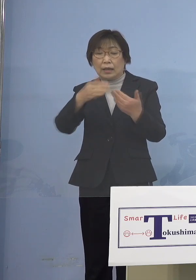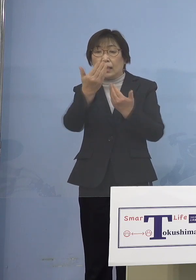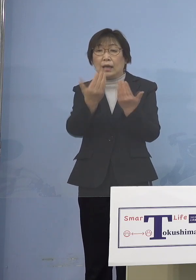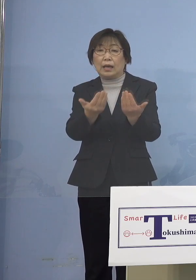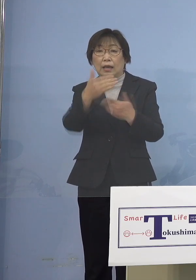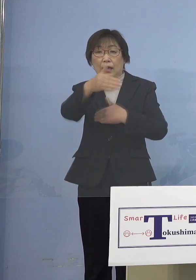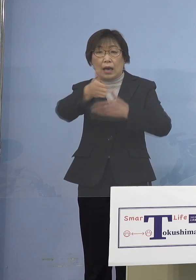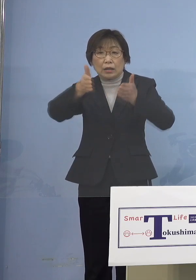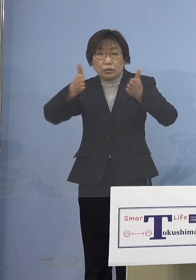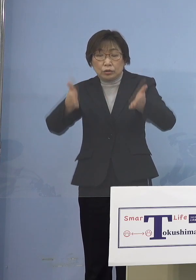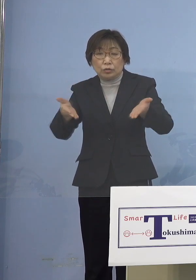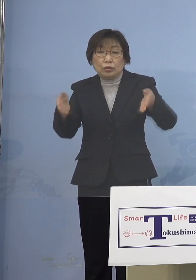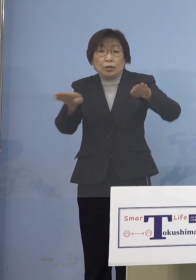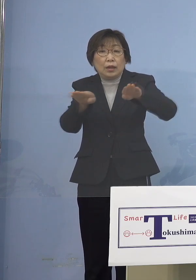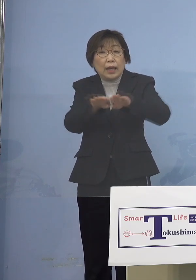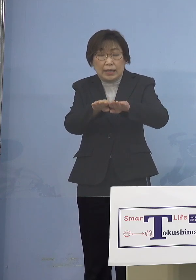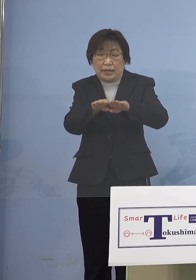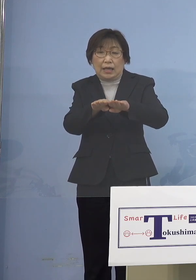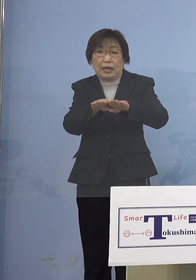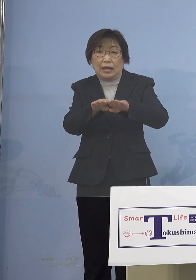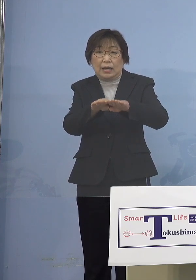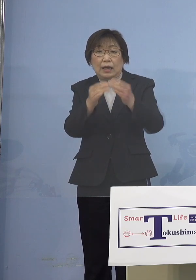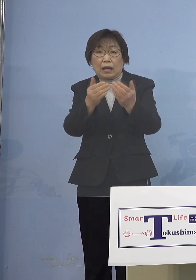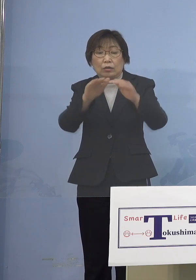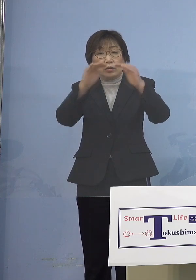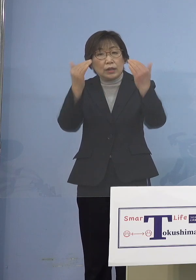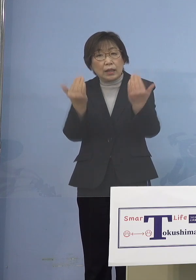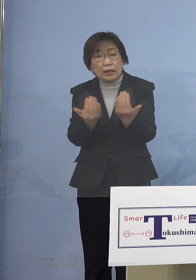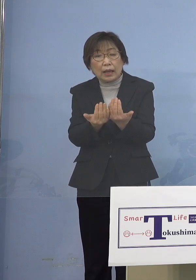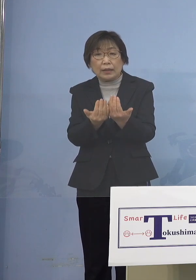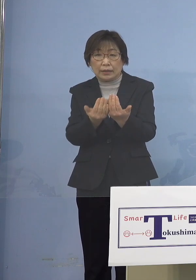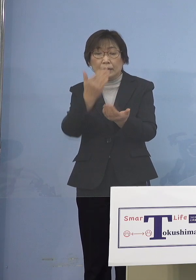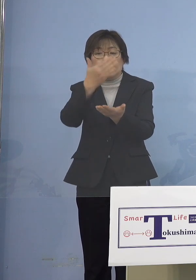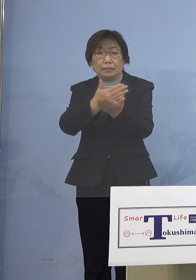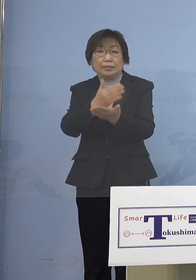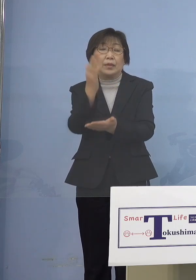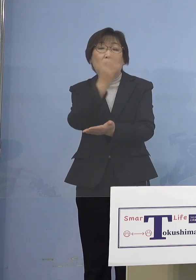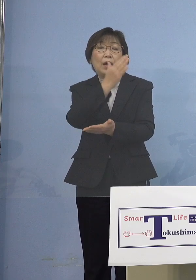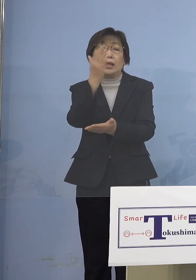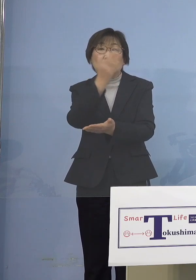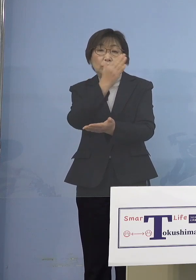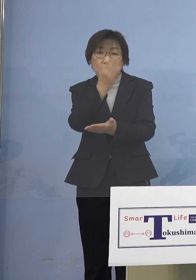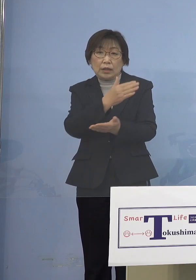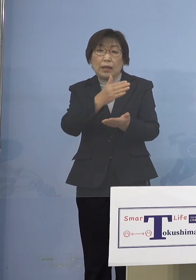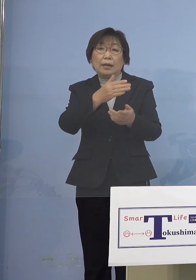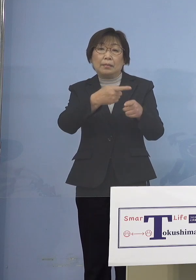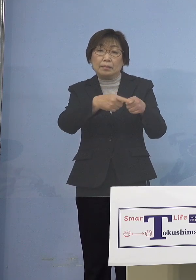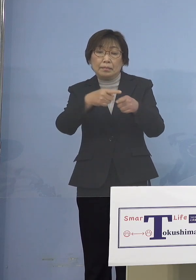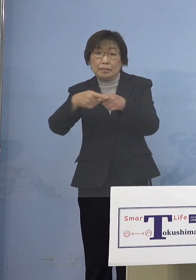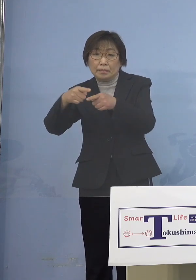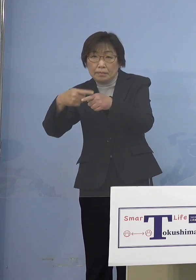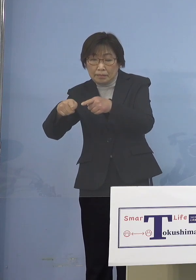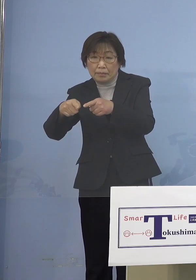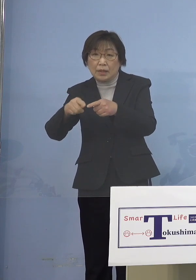というよりも学年、学級の閉鎖 あるいは37県立学校が行ったように